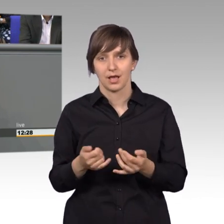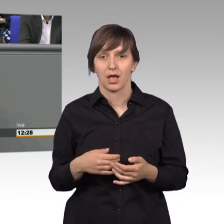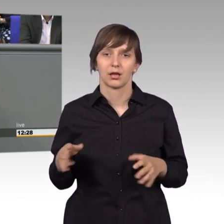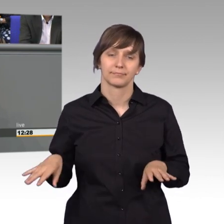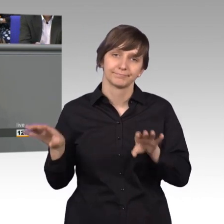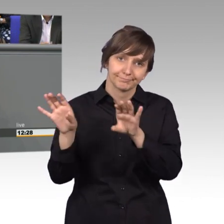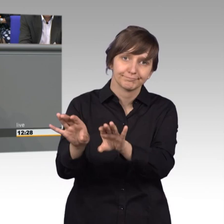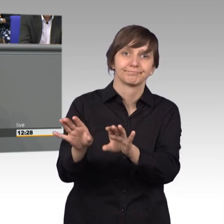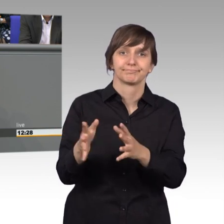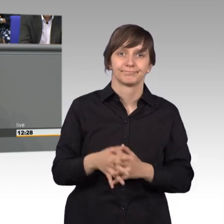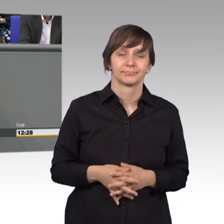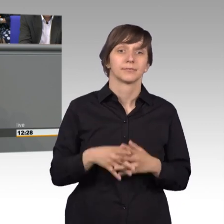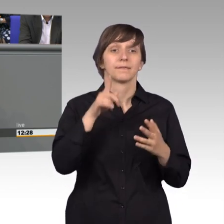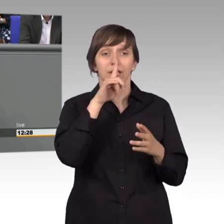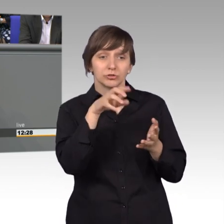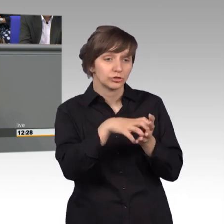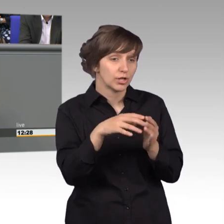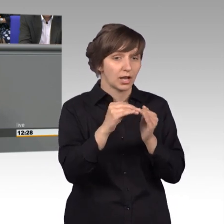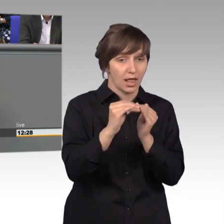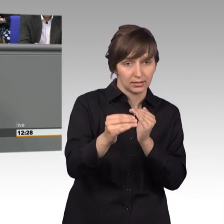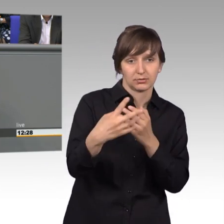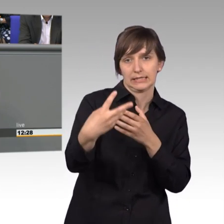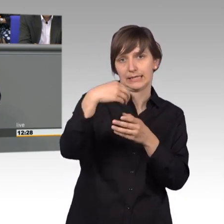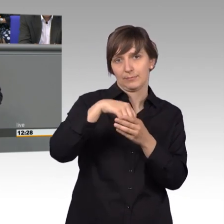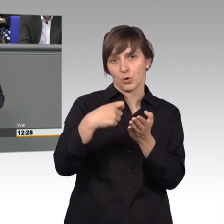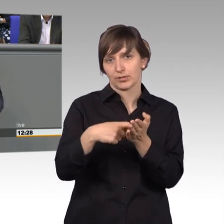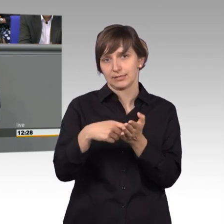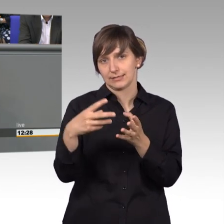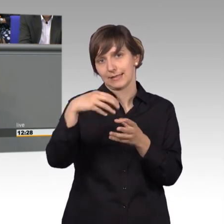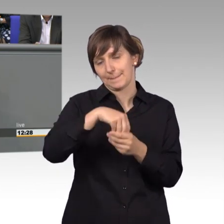wenn Stadt und Land sich daran beteiligen. Da war wenig Einsicht